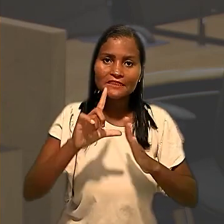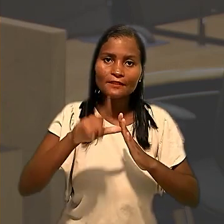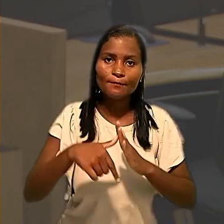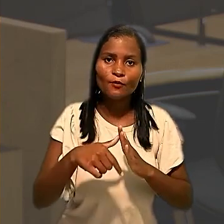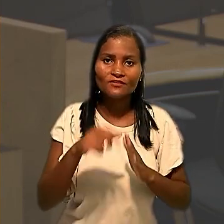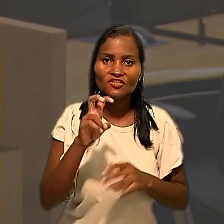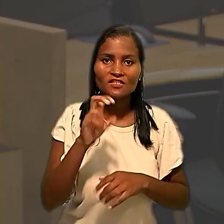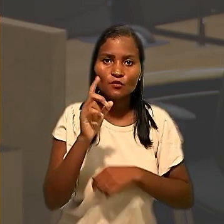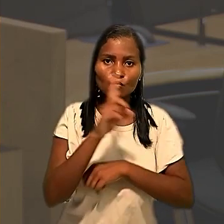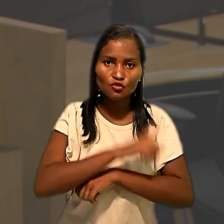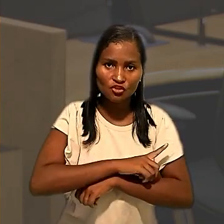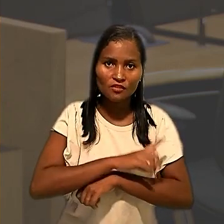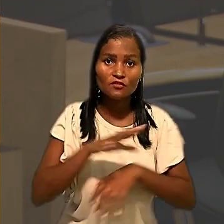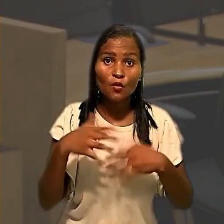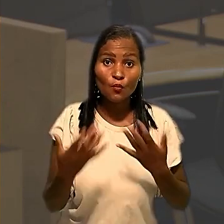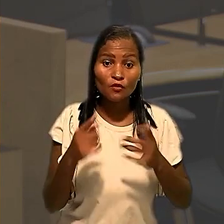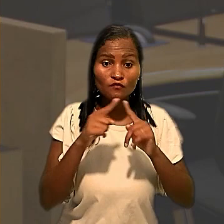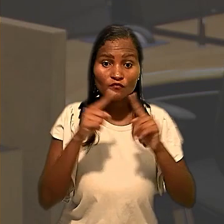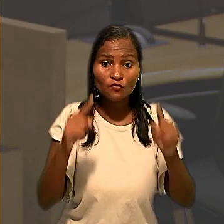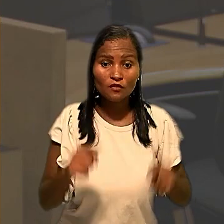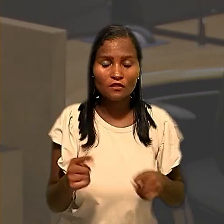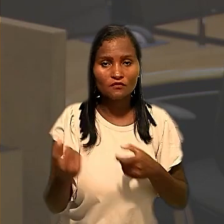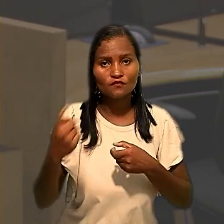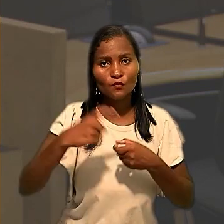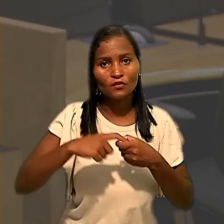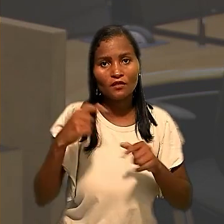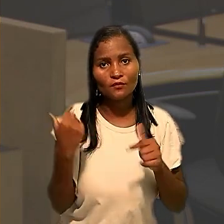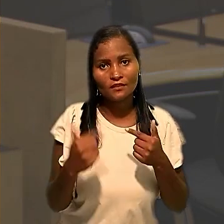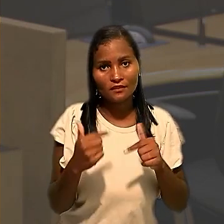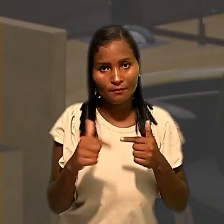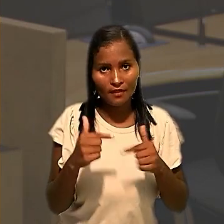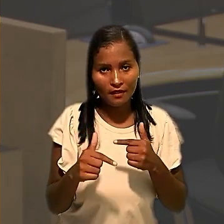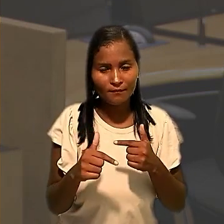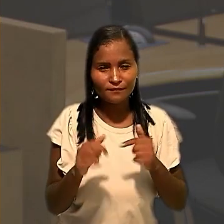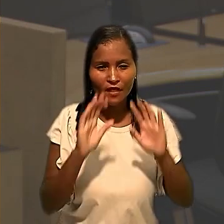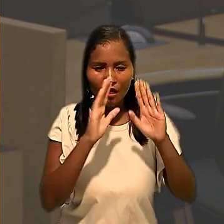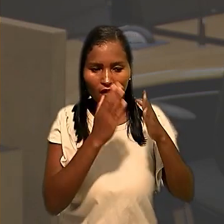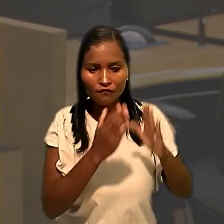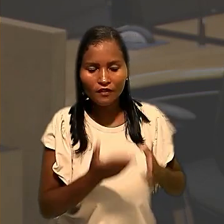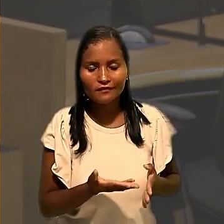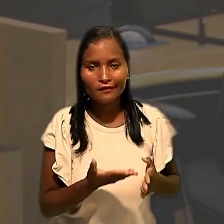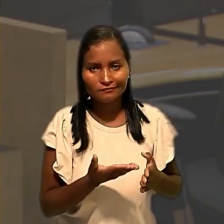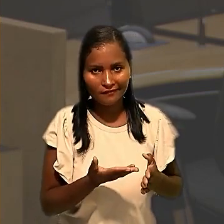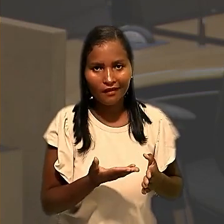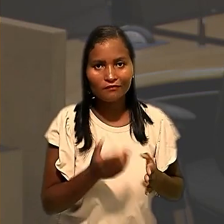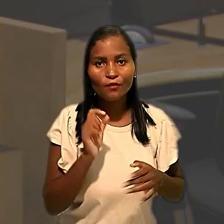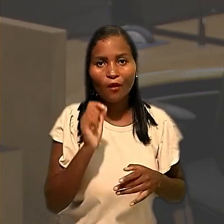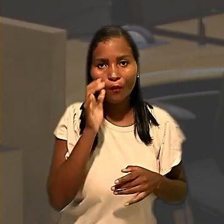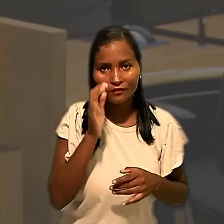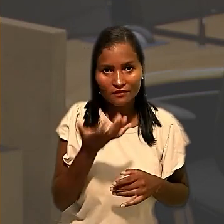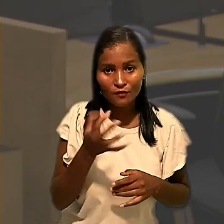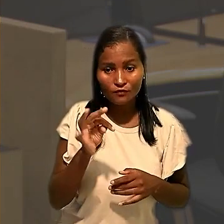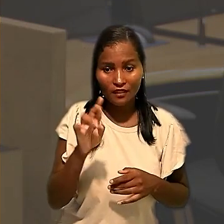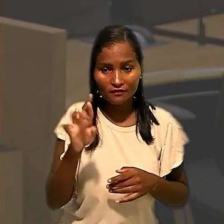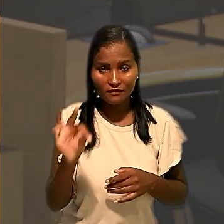quando os empregados voltaram a trabalhar. Ao avaliar a situação, o TRT autorizou o